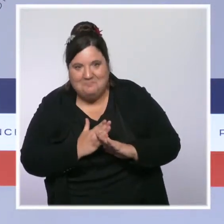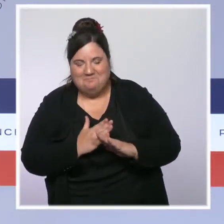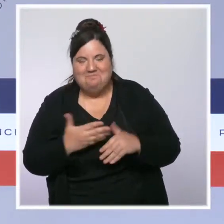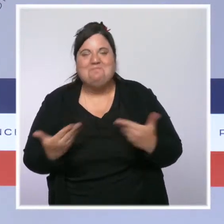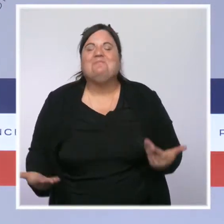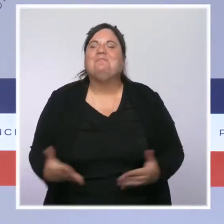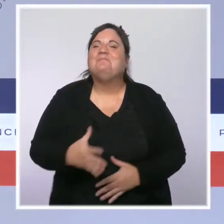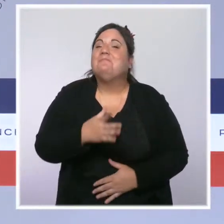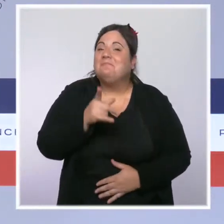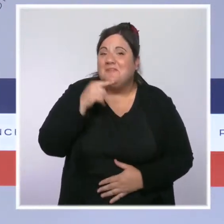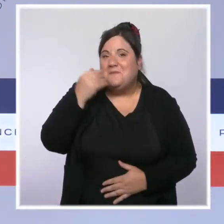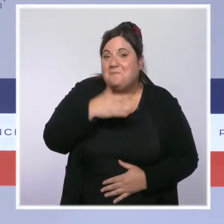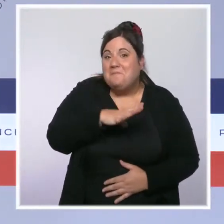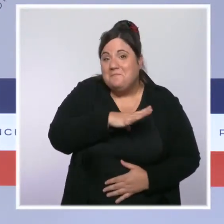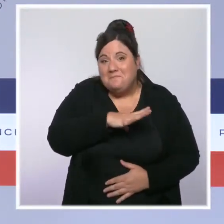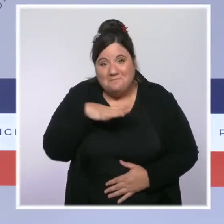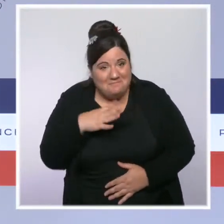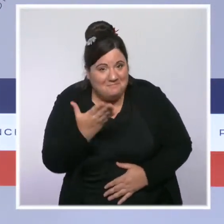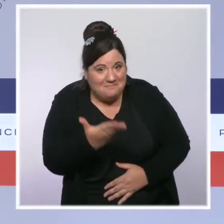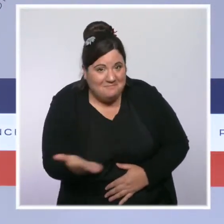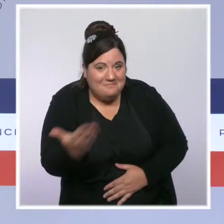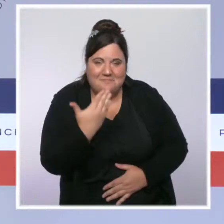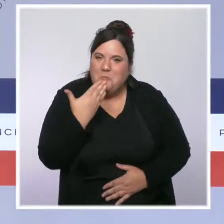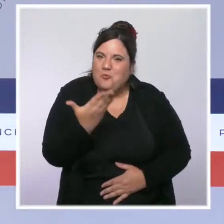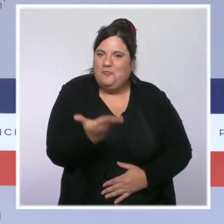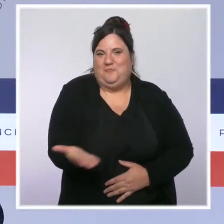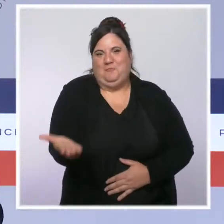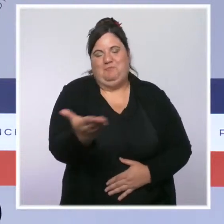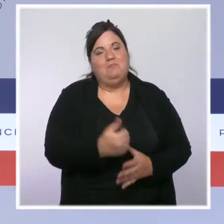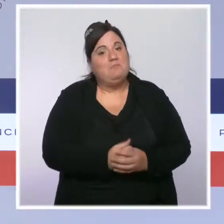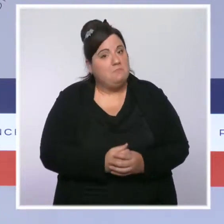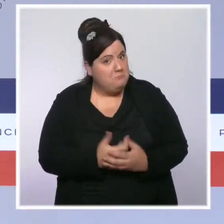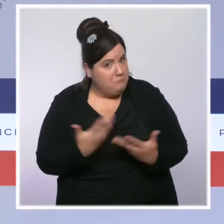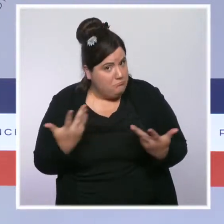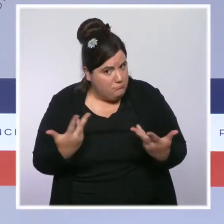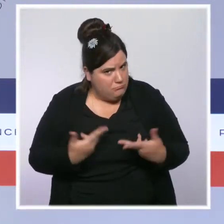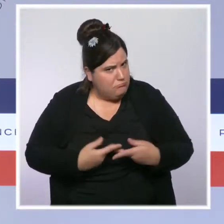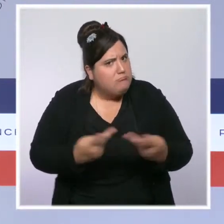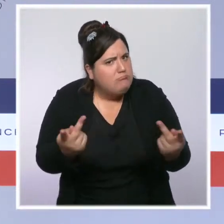Mesdames, Messieurs, bonjour à tous. Avant de débuter, je souhaitais avoir une pensée